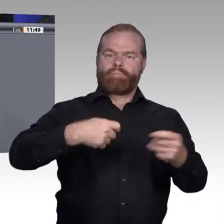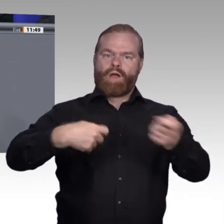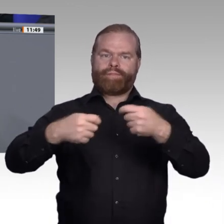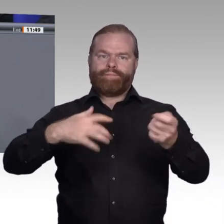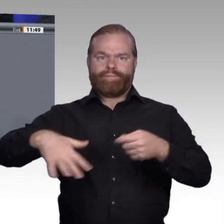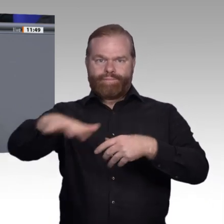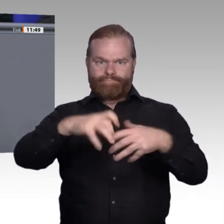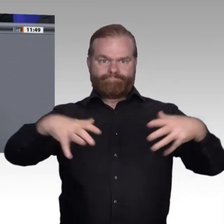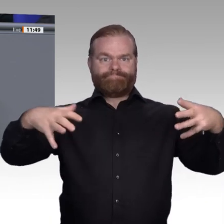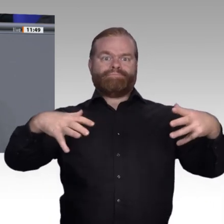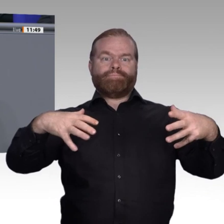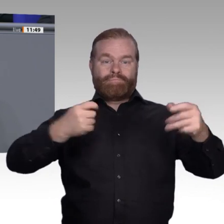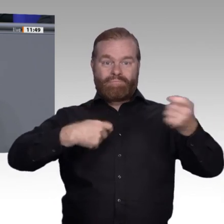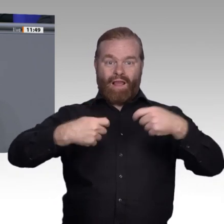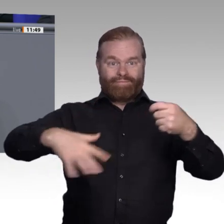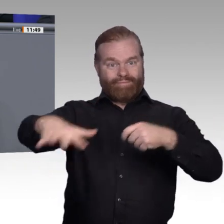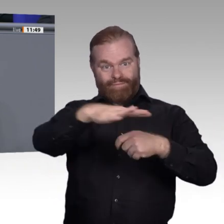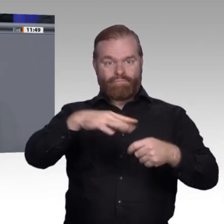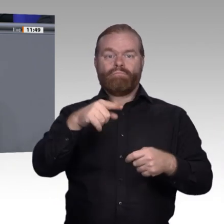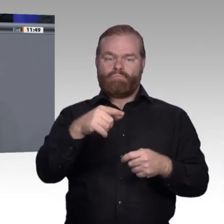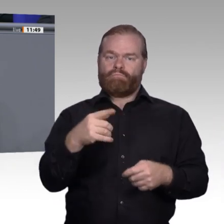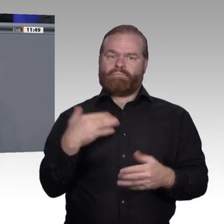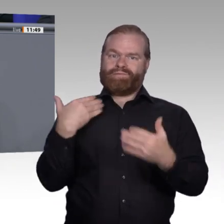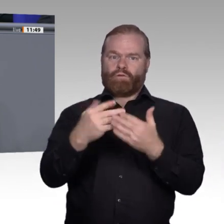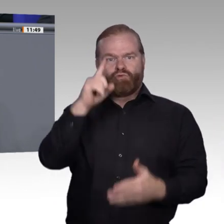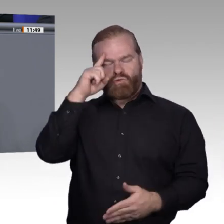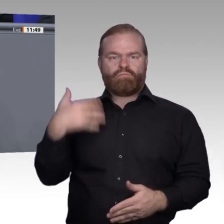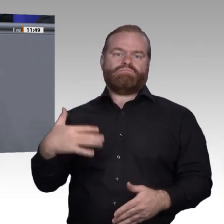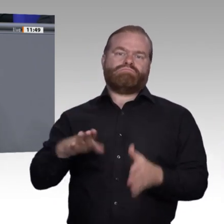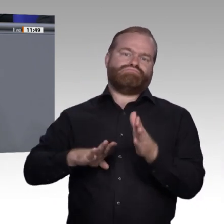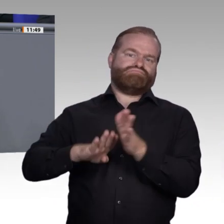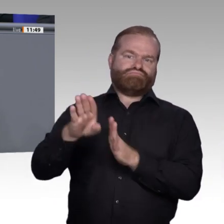tatsächlich eine Existenzsicherung und eine Perspektive zu schaffen. Damit hat